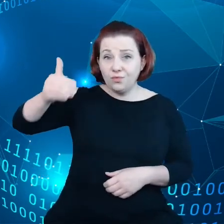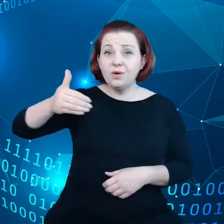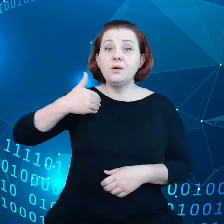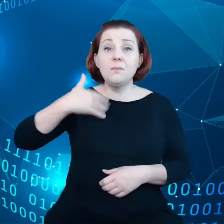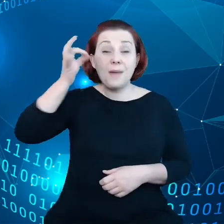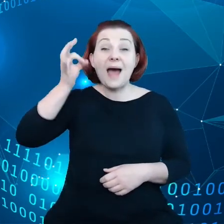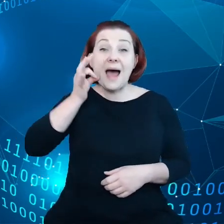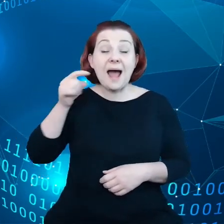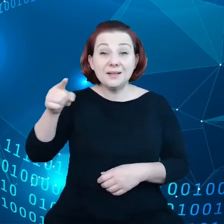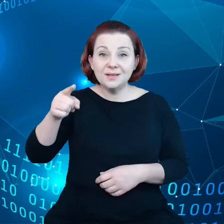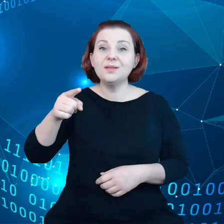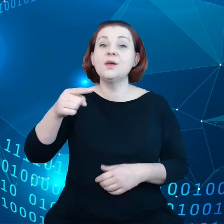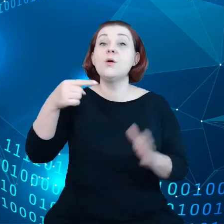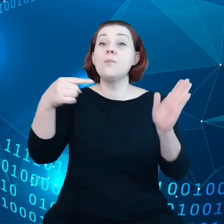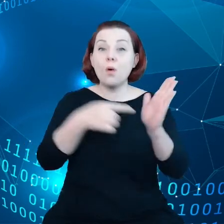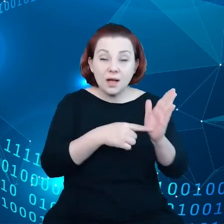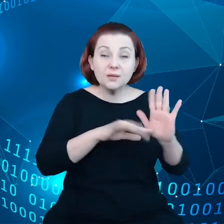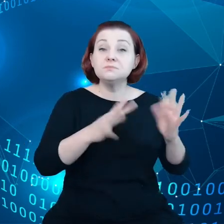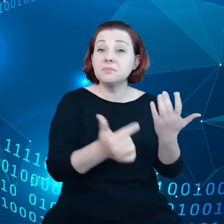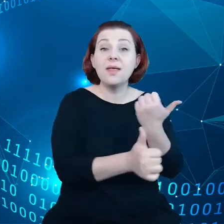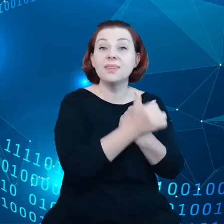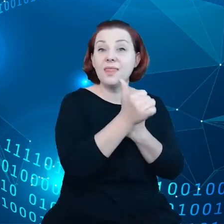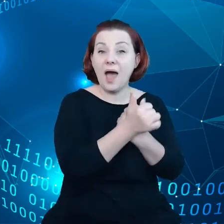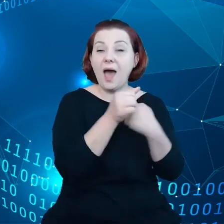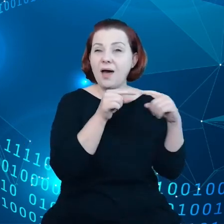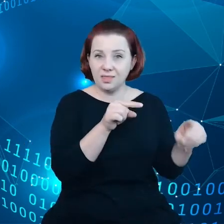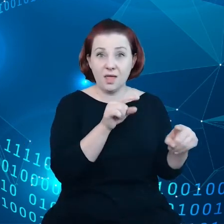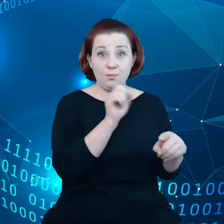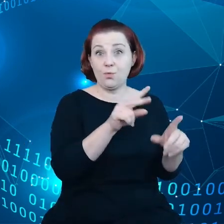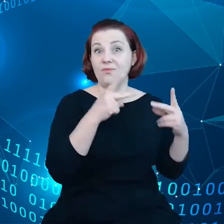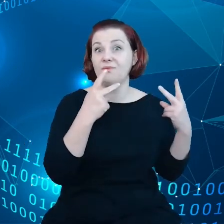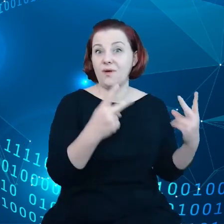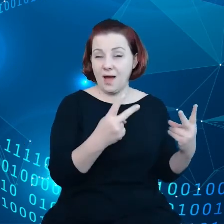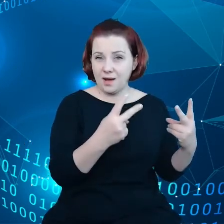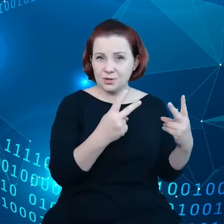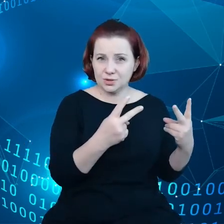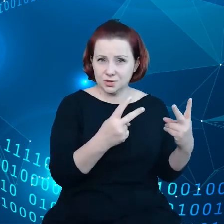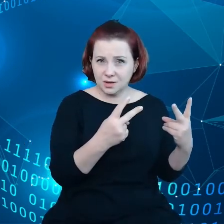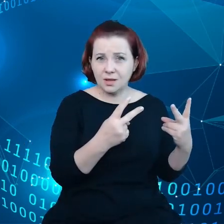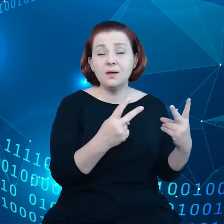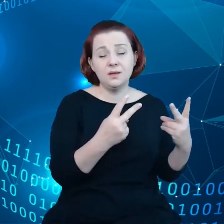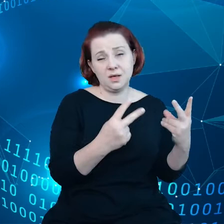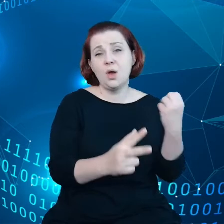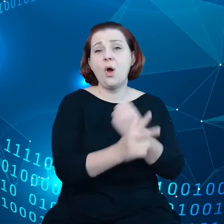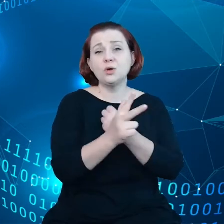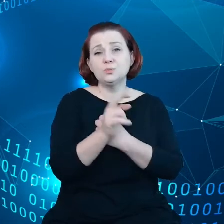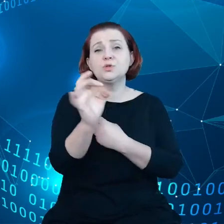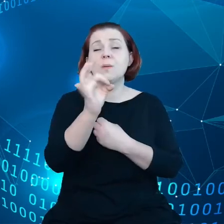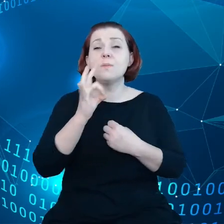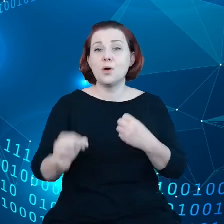że dane są ważne i 80% danych przemysłowych - musimy sobie zdać